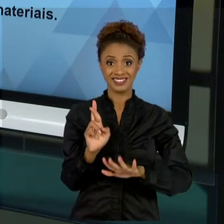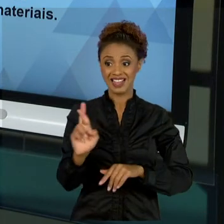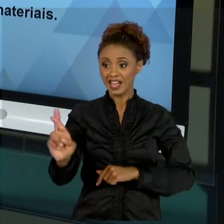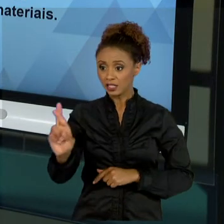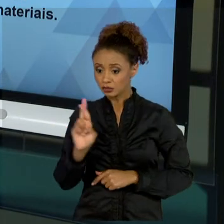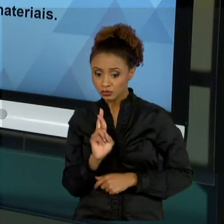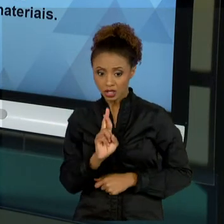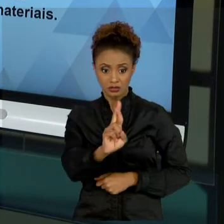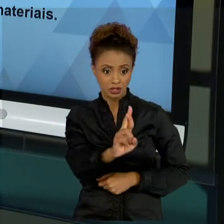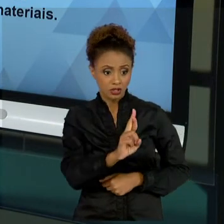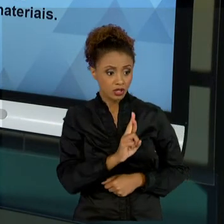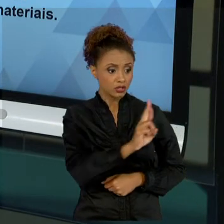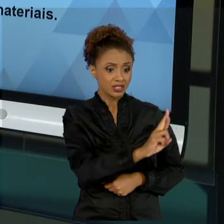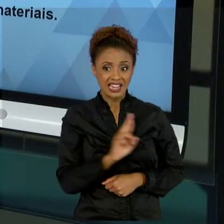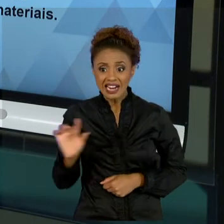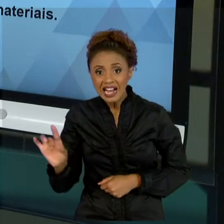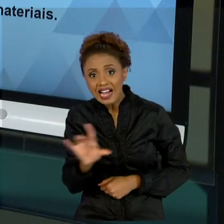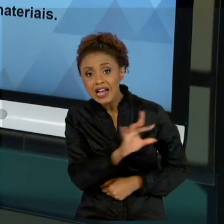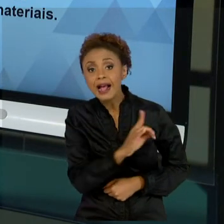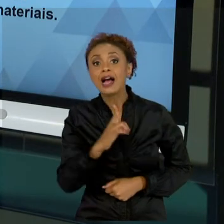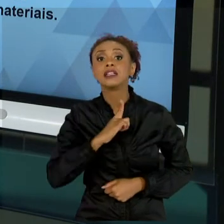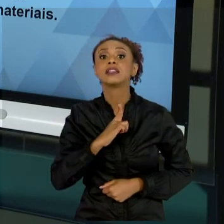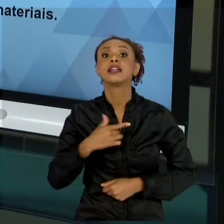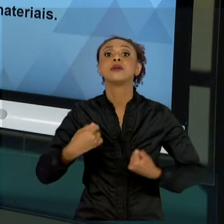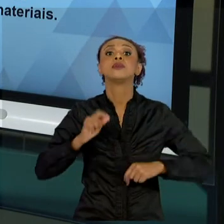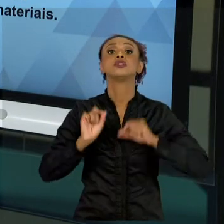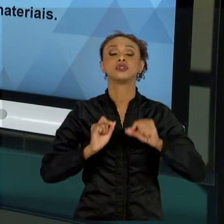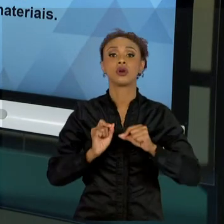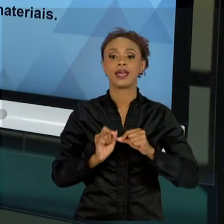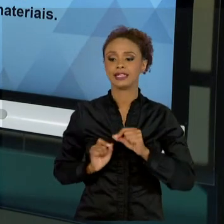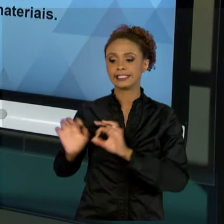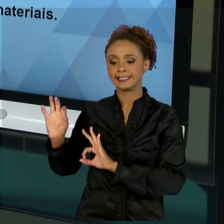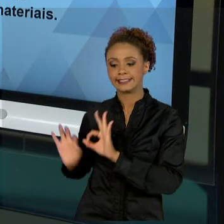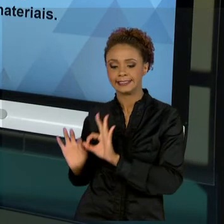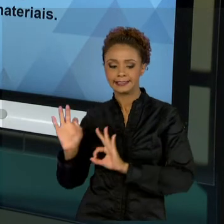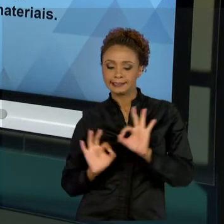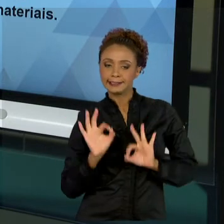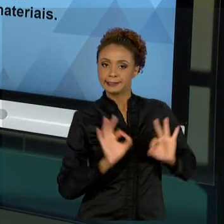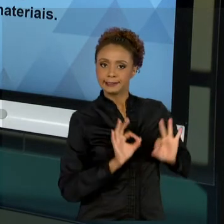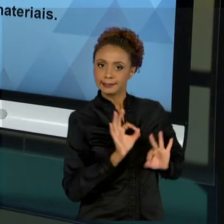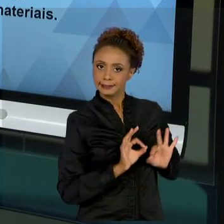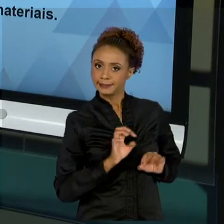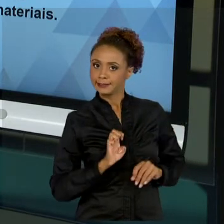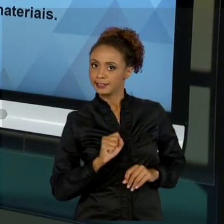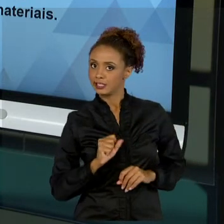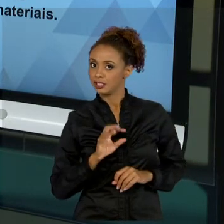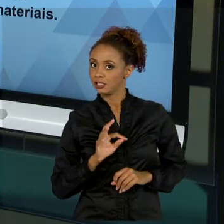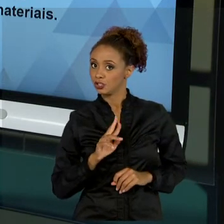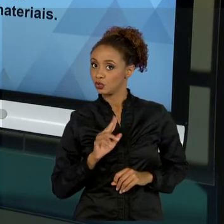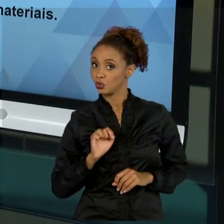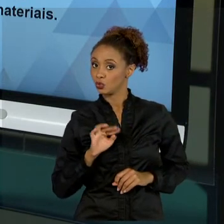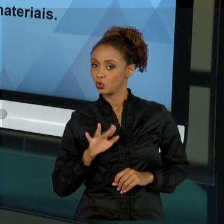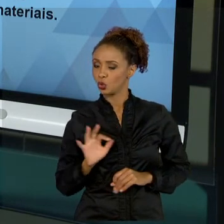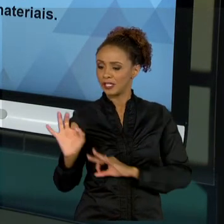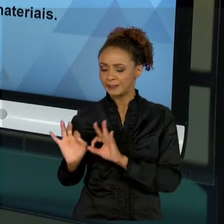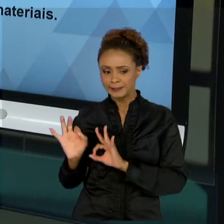DIFERENCIADA. ENTÃO, TUDO AQUILO QUE VOCÊ ESTUDOU NA PARTE DE TEORIA GERAL DE ADMINISTRAÇÃO, DE